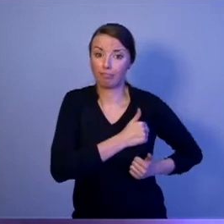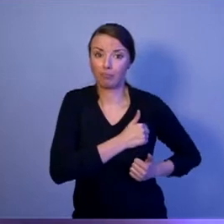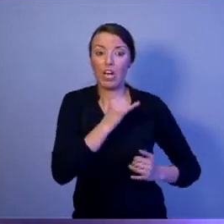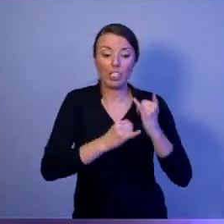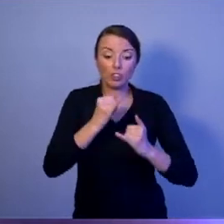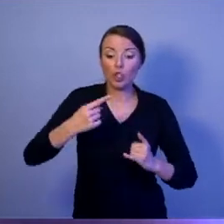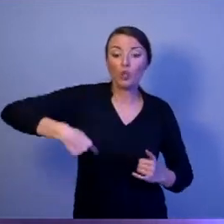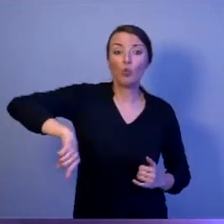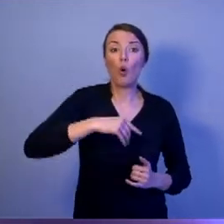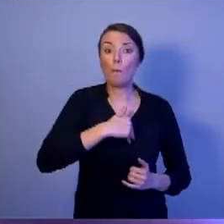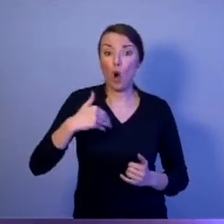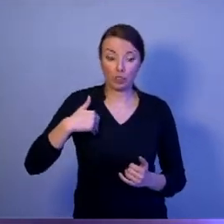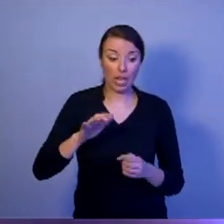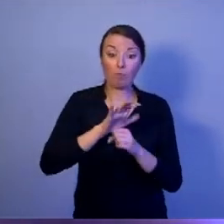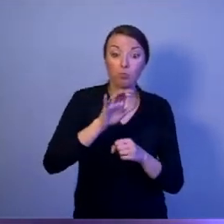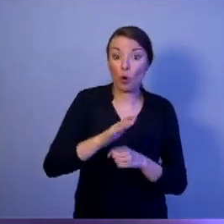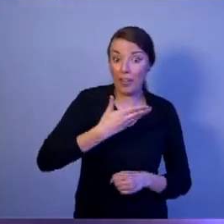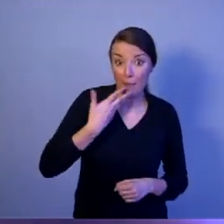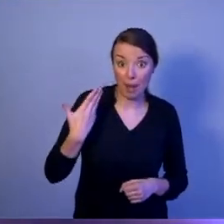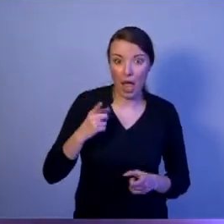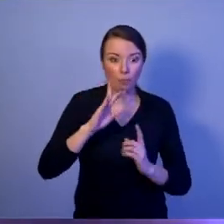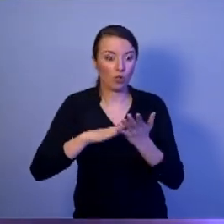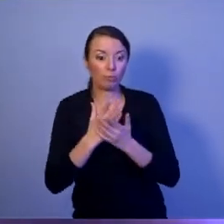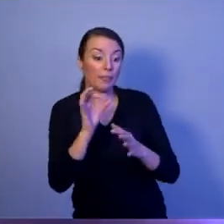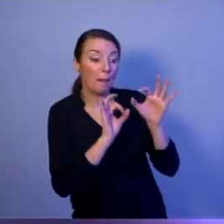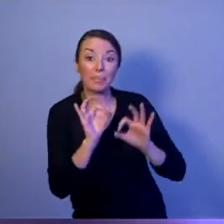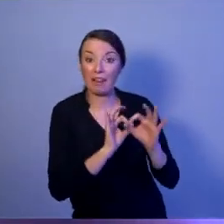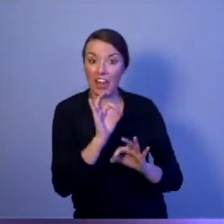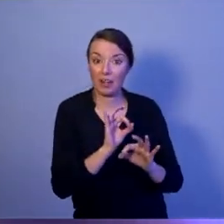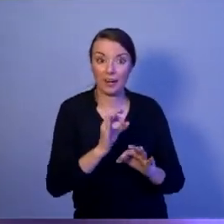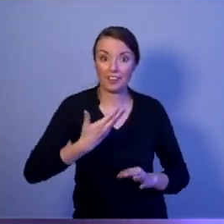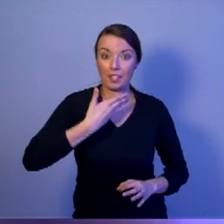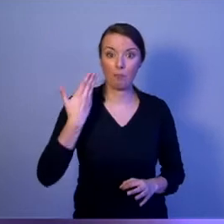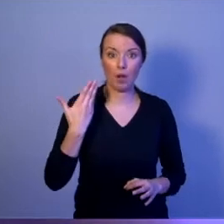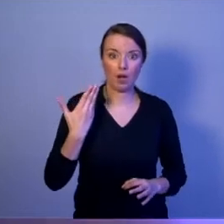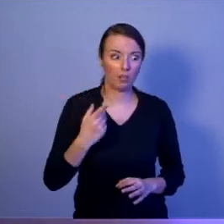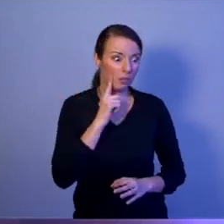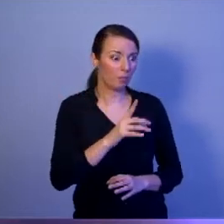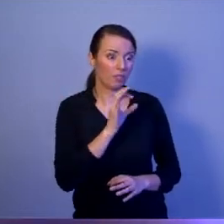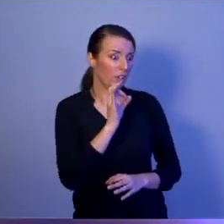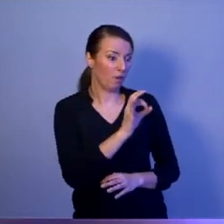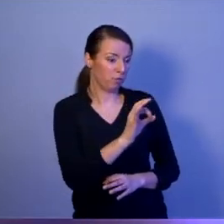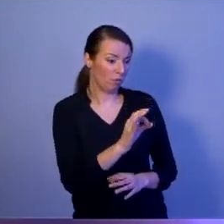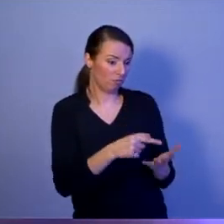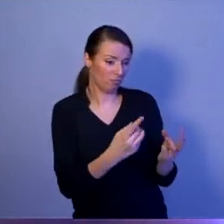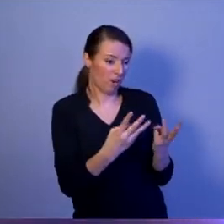albo, jeżeli chociaż nie będą serwisowane, to w końcu stracą swoją przydatność. Tak być nie może!